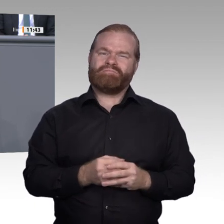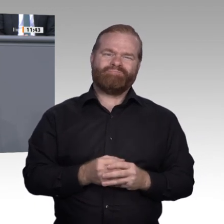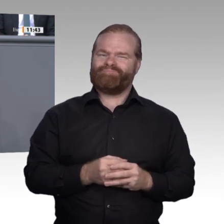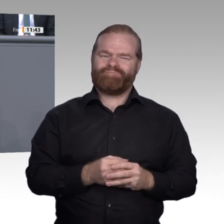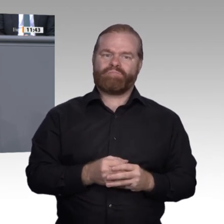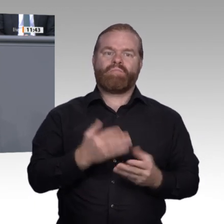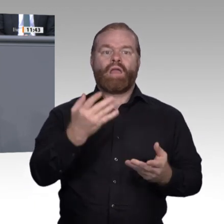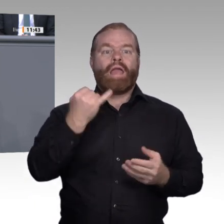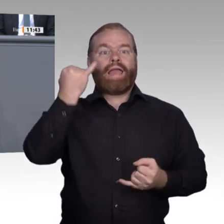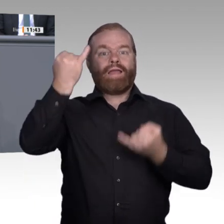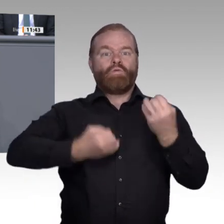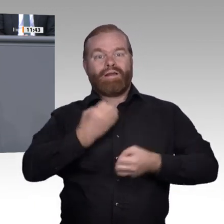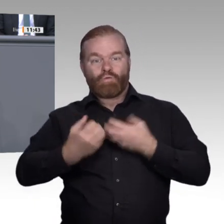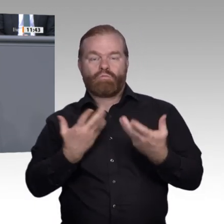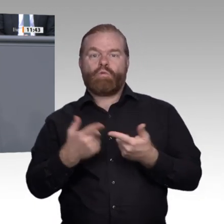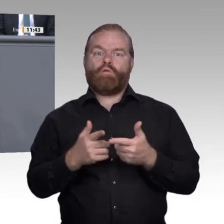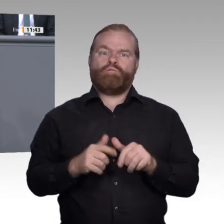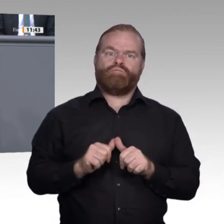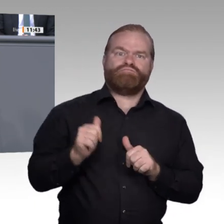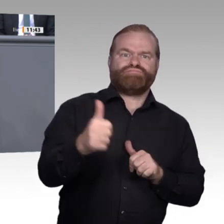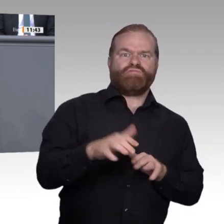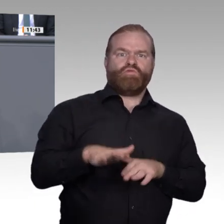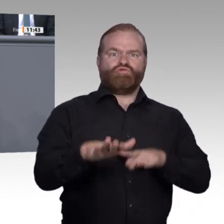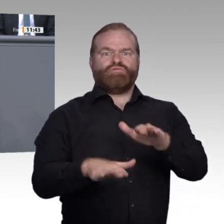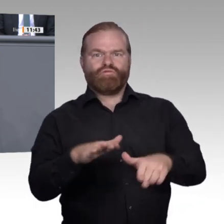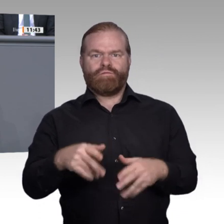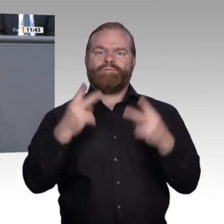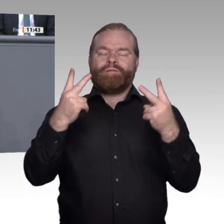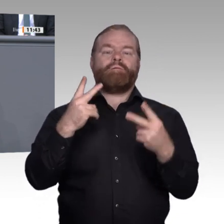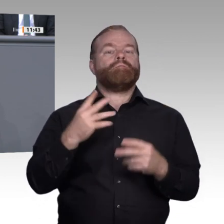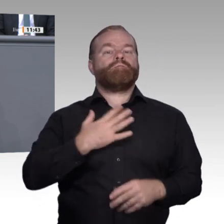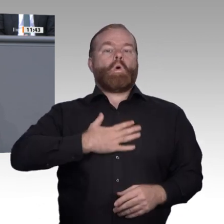Beispiel Rechnen – nicht beherrscht, kann auch ein Betrieb nicht mit ihm als Mitarbeiter